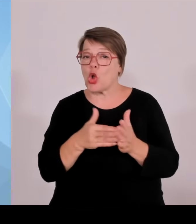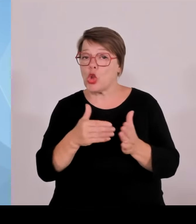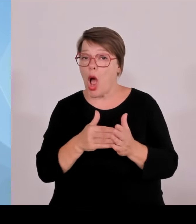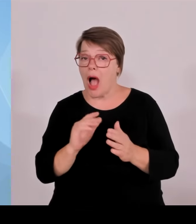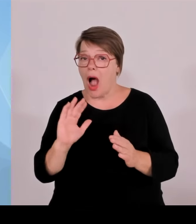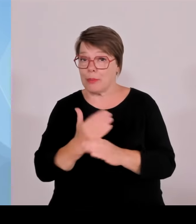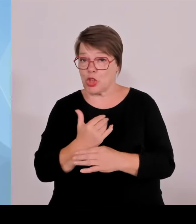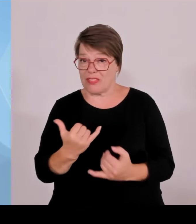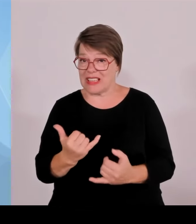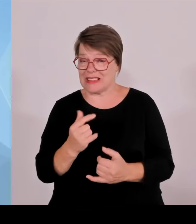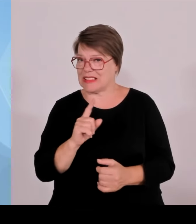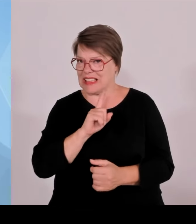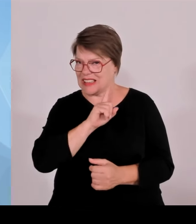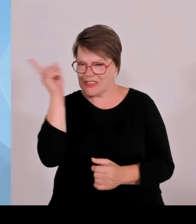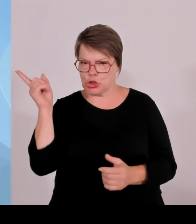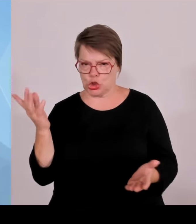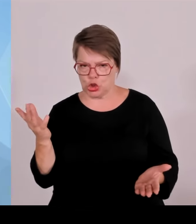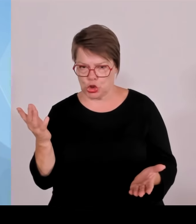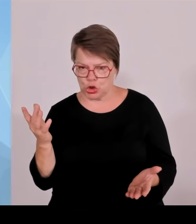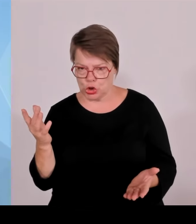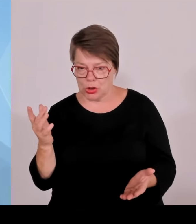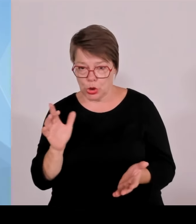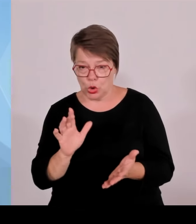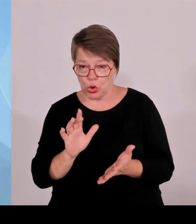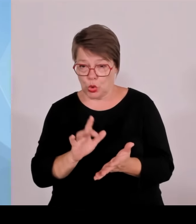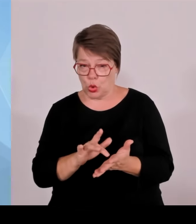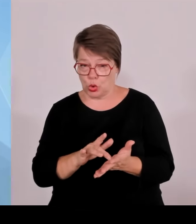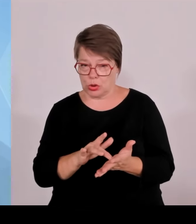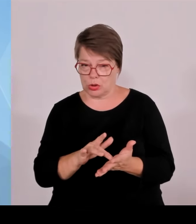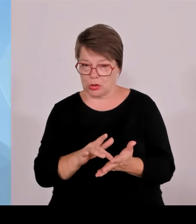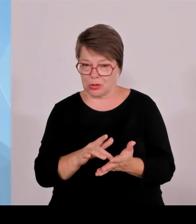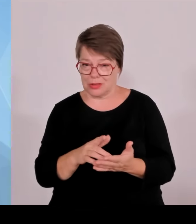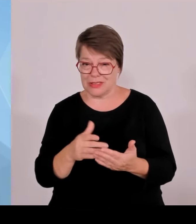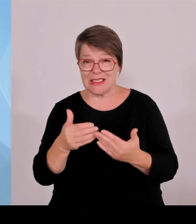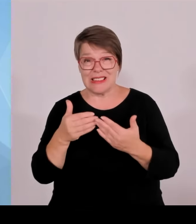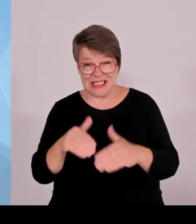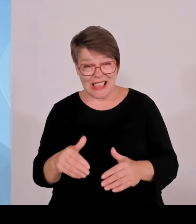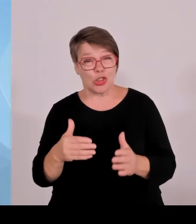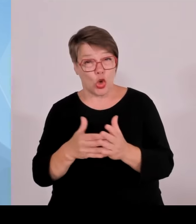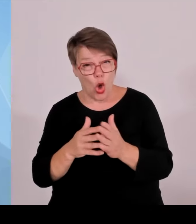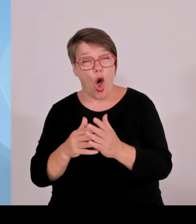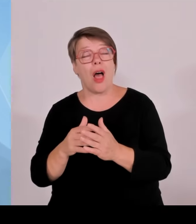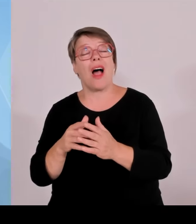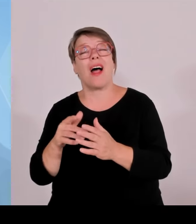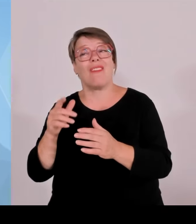Wie viele sind da unterwegs, die darauf setzen, dass sie irgendwie durchrutschen? Also das zeigt